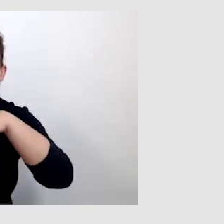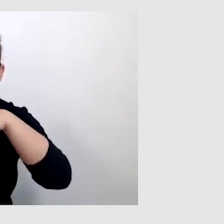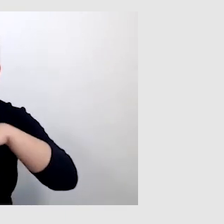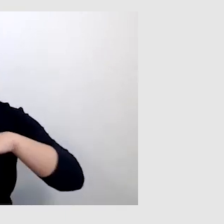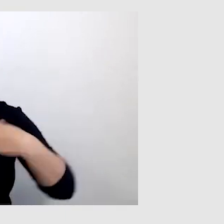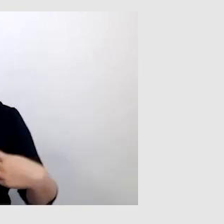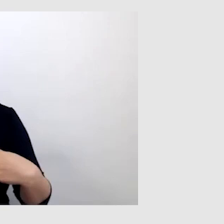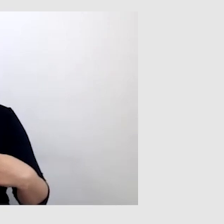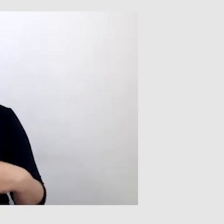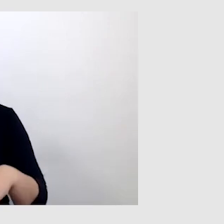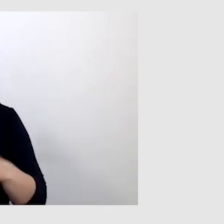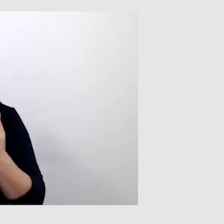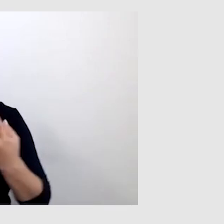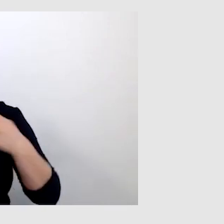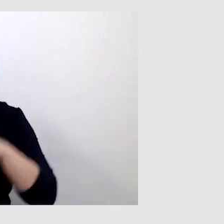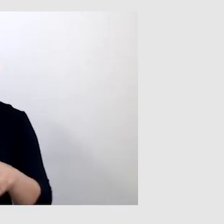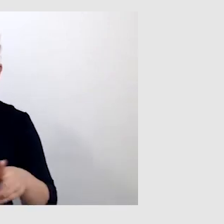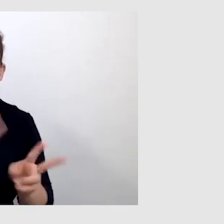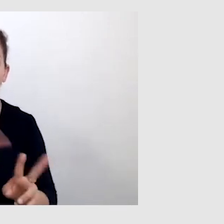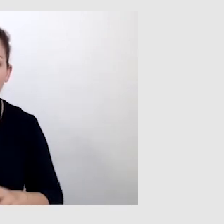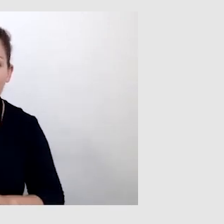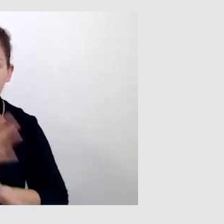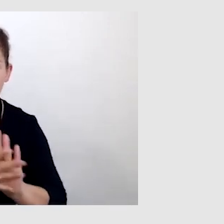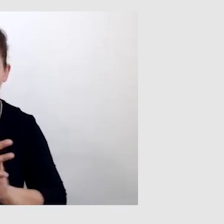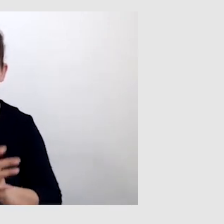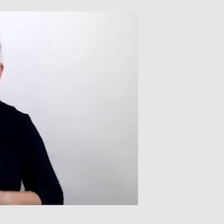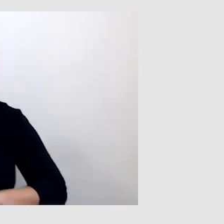Jeśli dostarczamy jednocześnie tłumaczenie na język migowy i napisy,